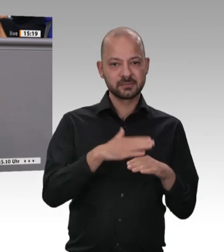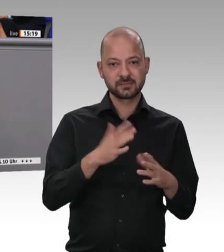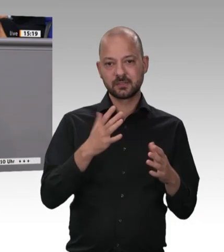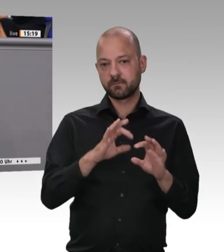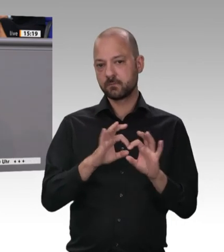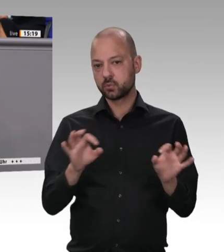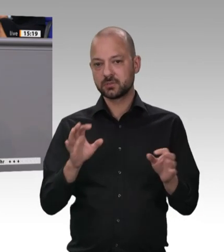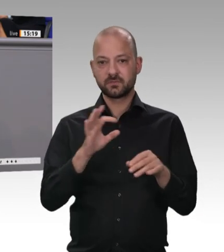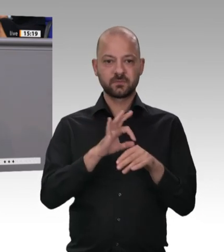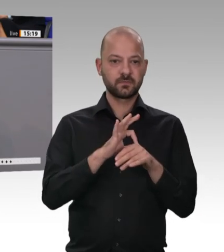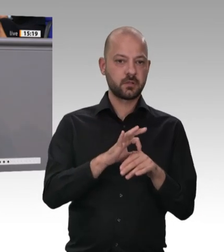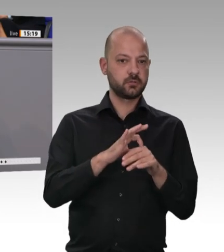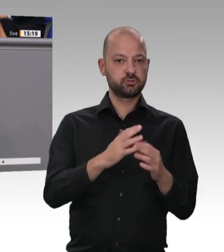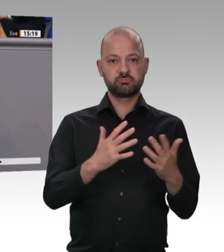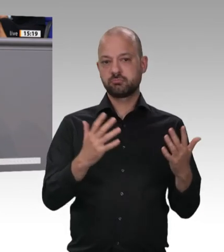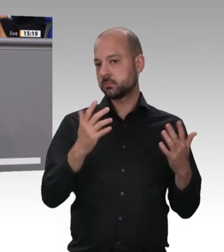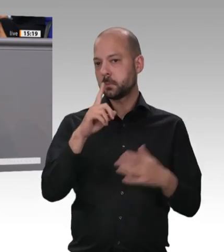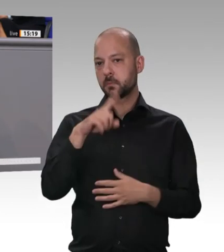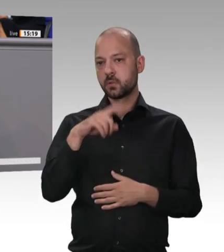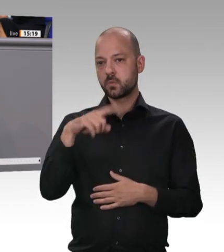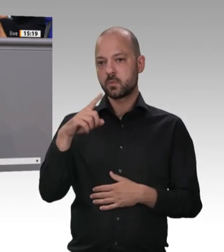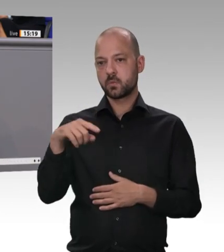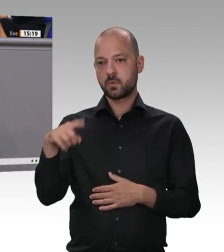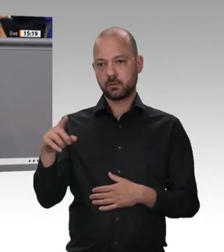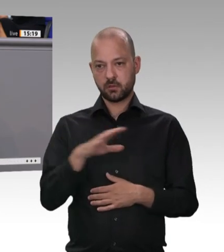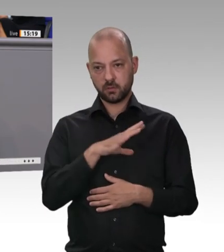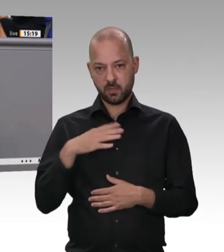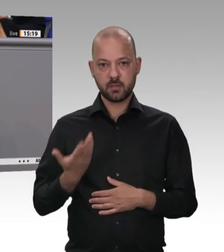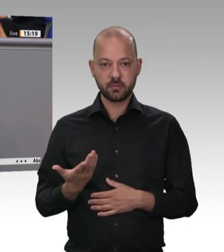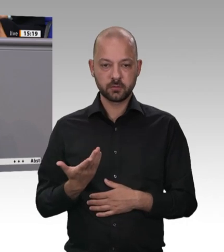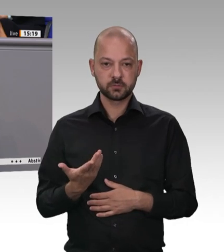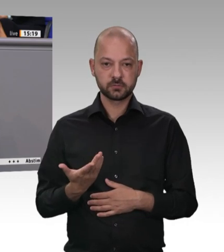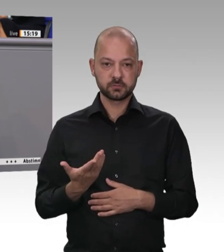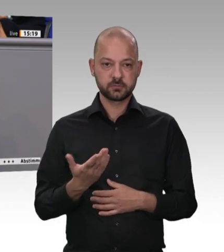Es gibt das Fleischerhandwerk, das ehrliche Fleischer- handwerk, noch.